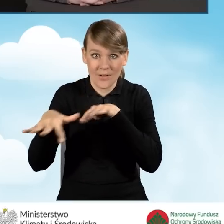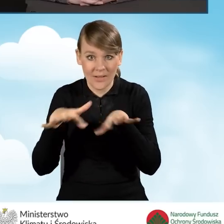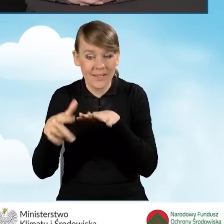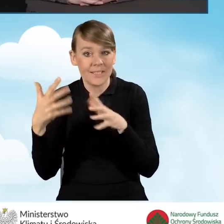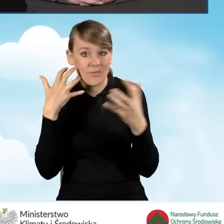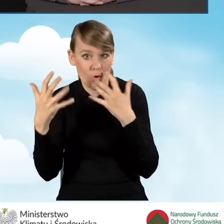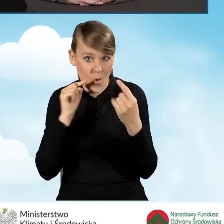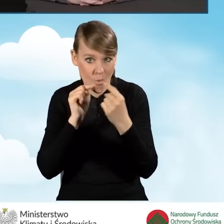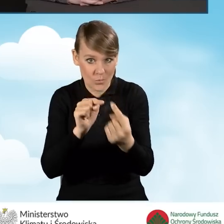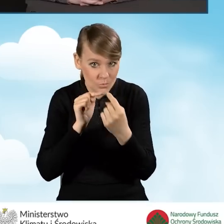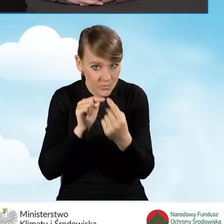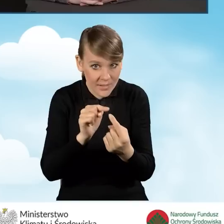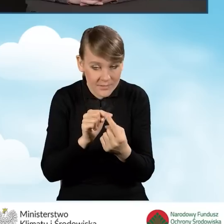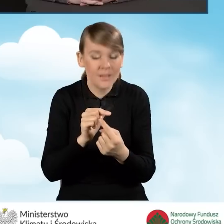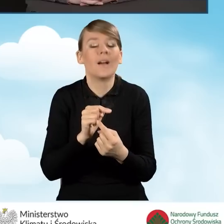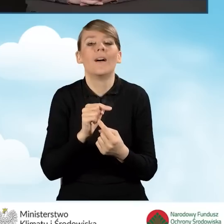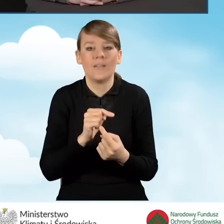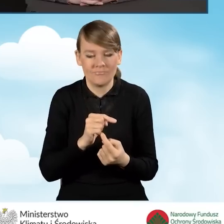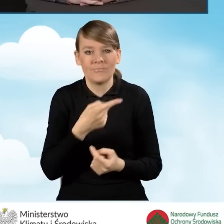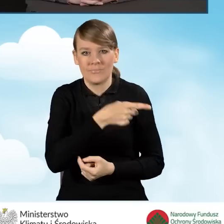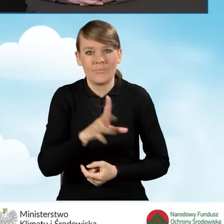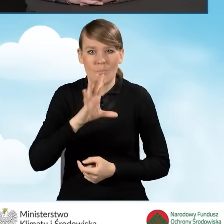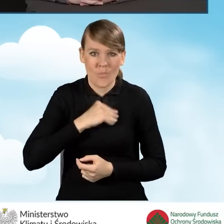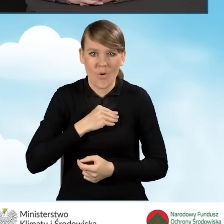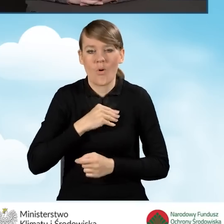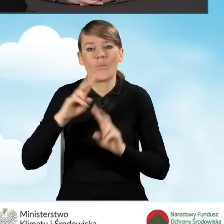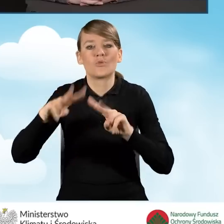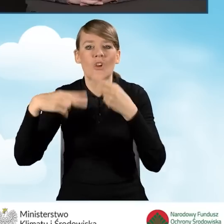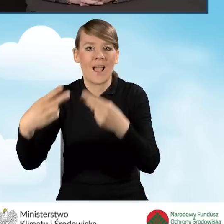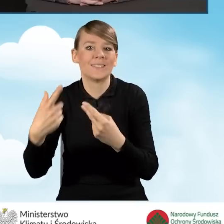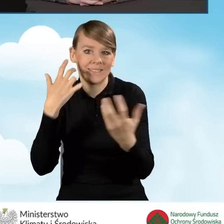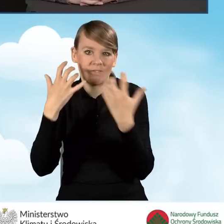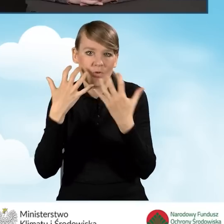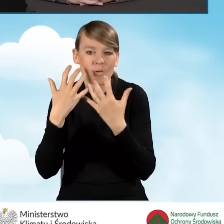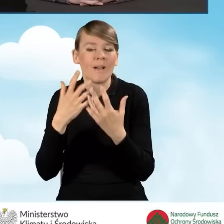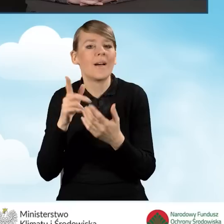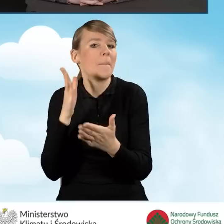mogą też przekazywać informacje w bezpośrednich spotkaniach z mieszkańcami.